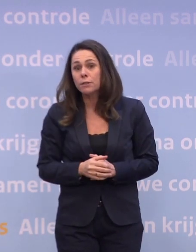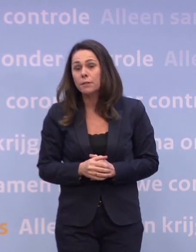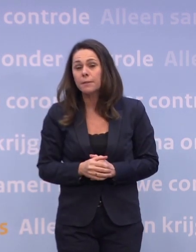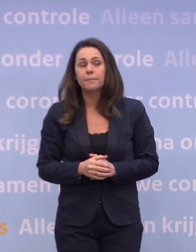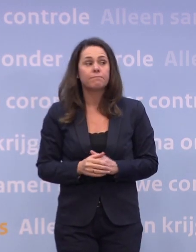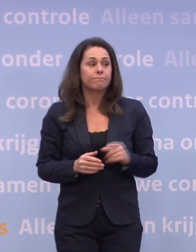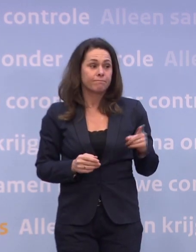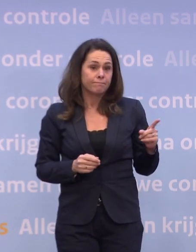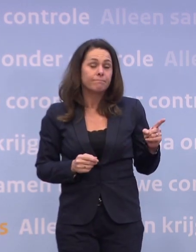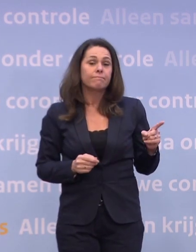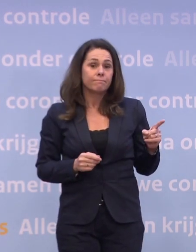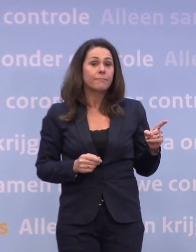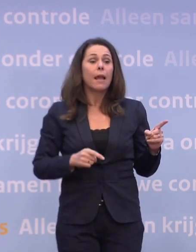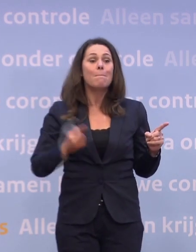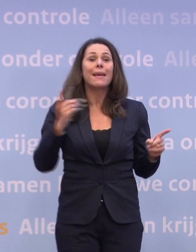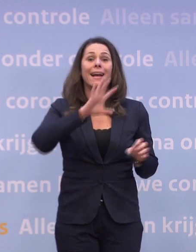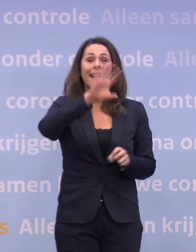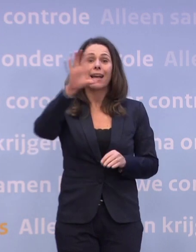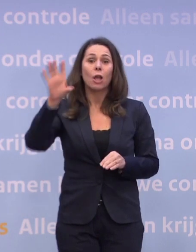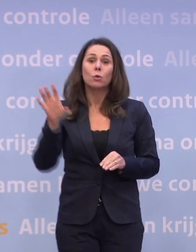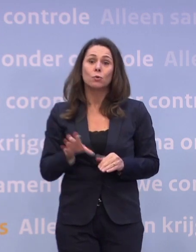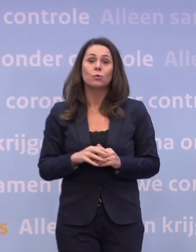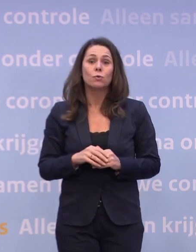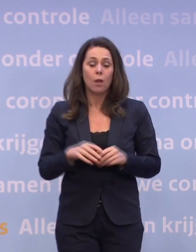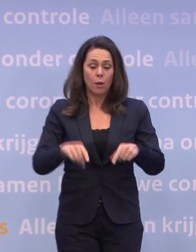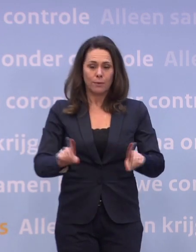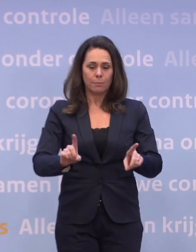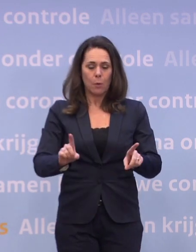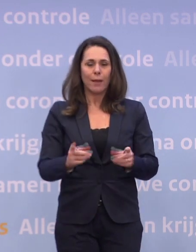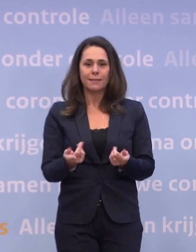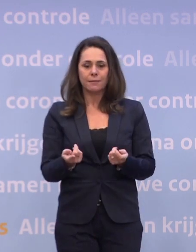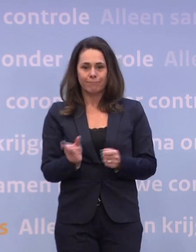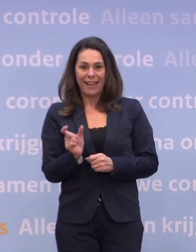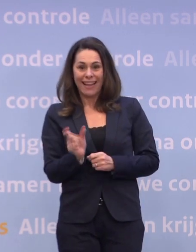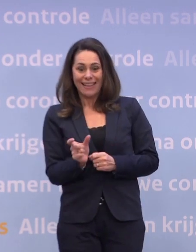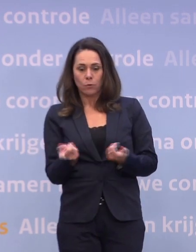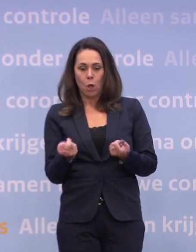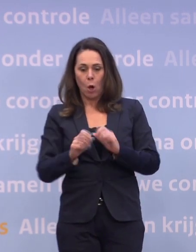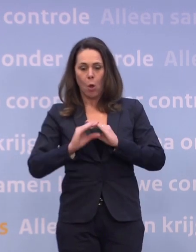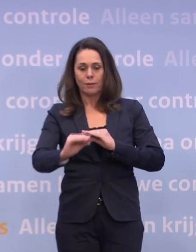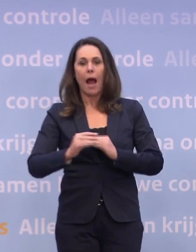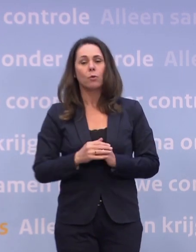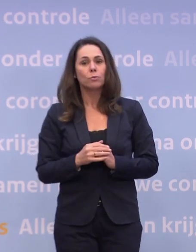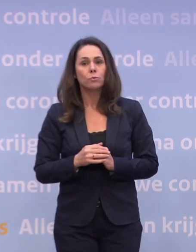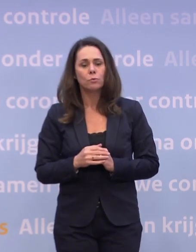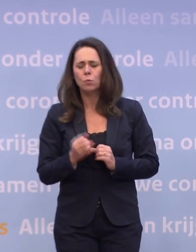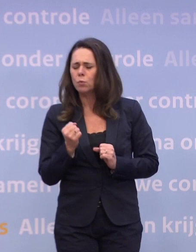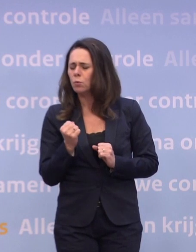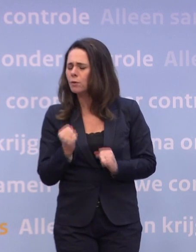Nou, dat geldt natuurlijk voor meer regio's. Dus we zitten op dit moment in die gedeeltelijke lockdown... ...dus we hebben behoorlijk stevige maatregelen.